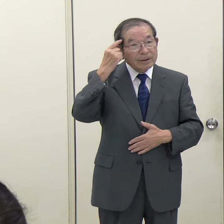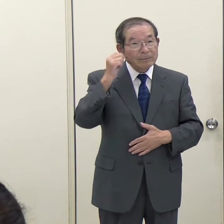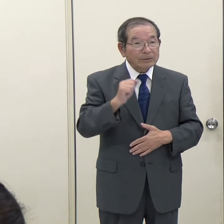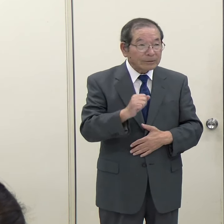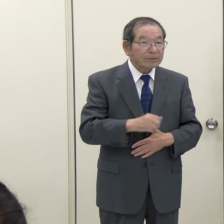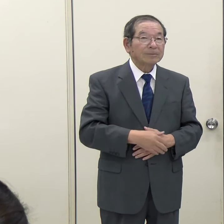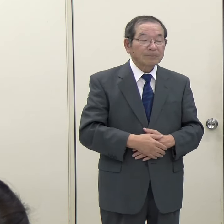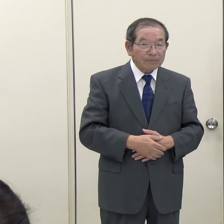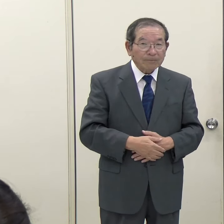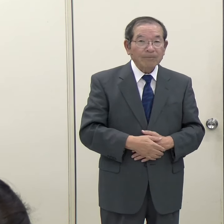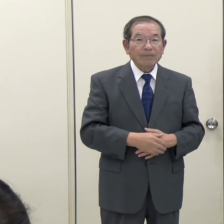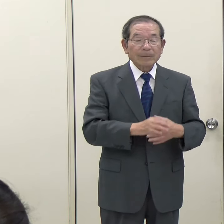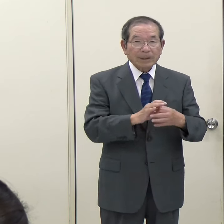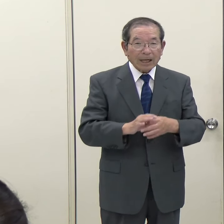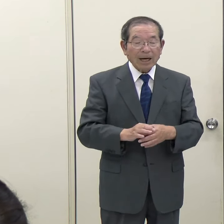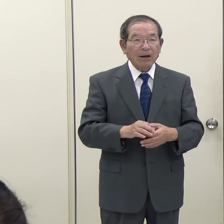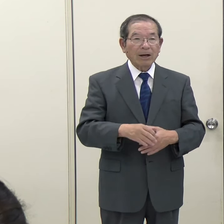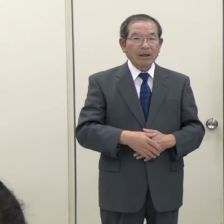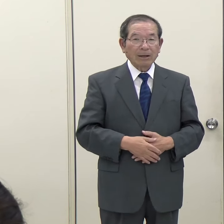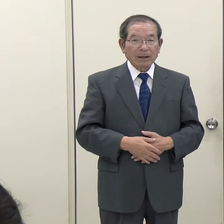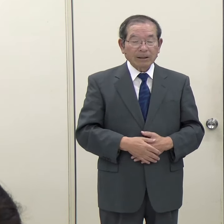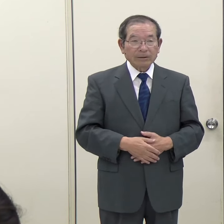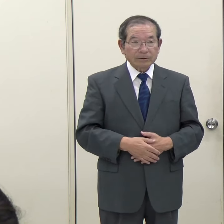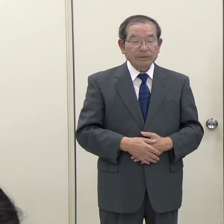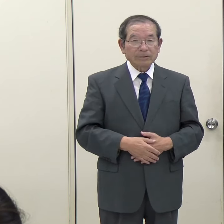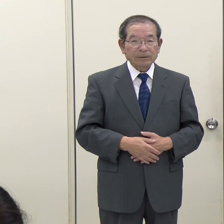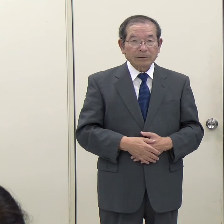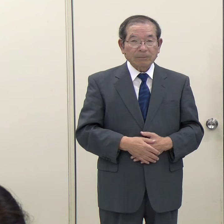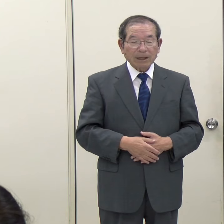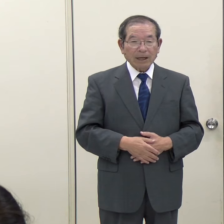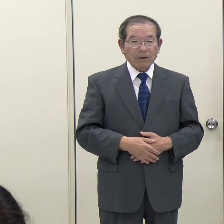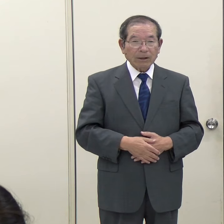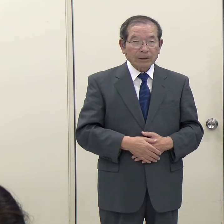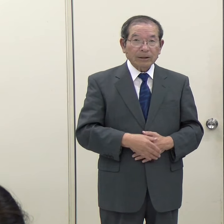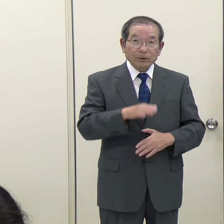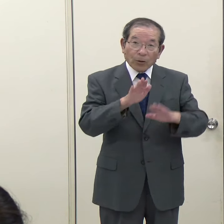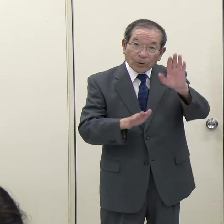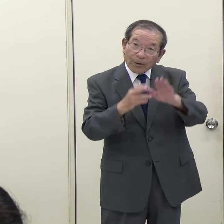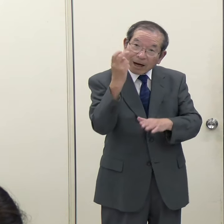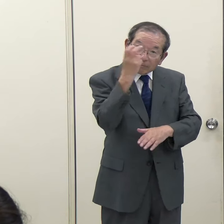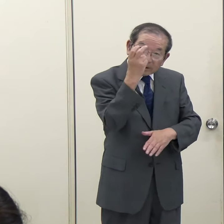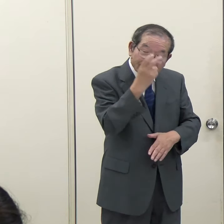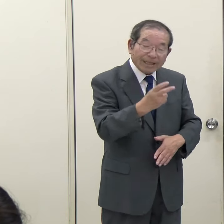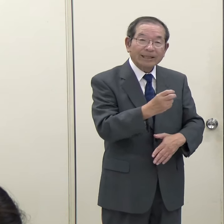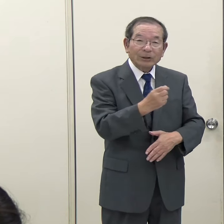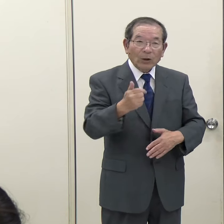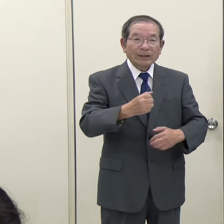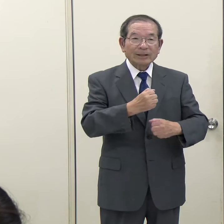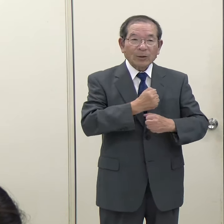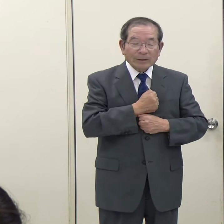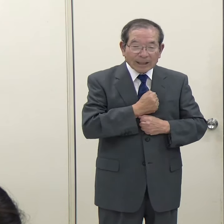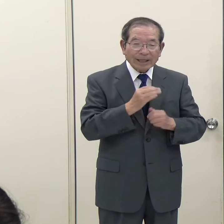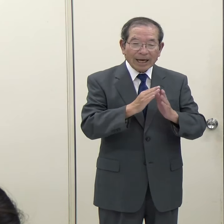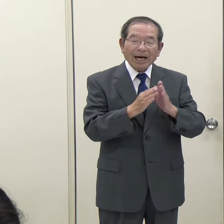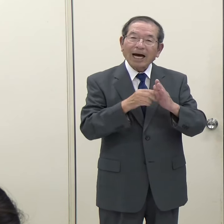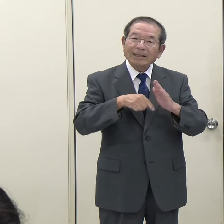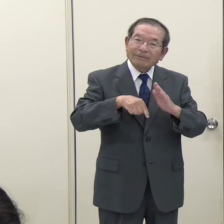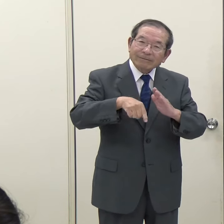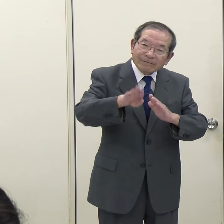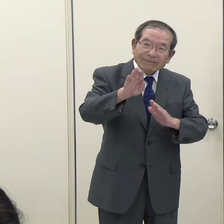外に出られるときには、このようなことも使いながら確認をして、十分気をつけて外出をしていただきたいと思います。